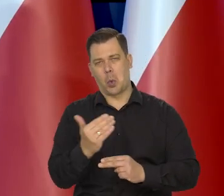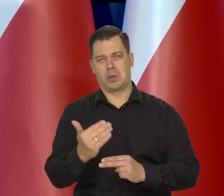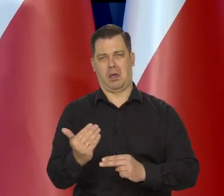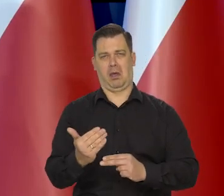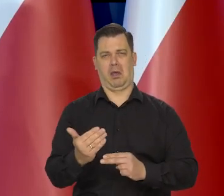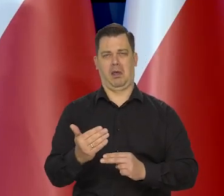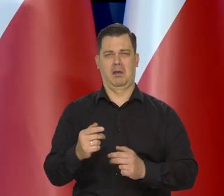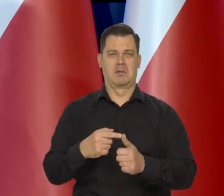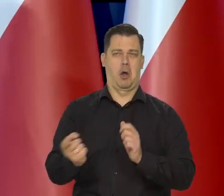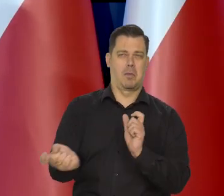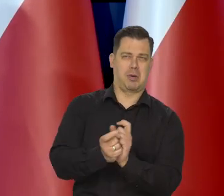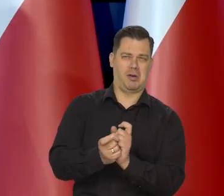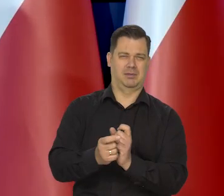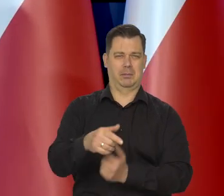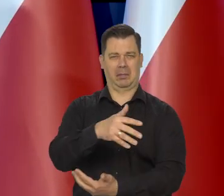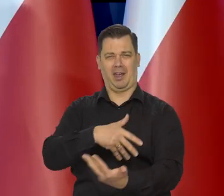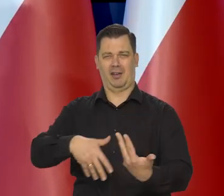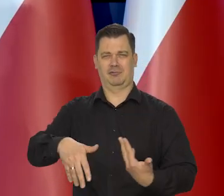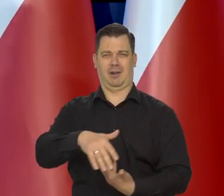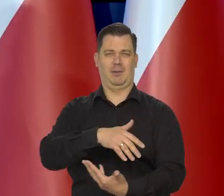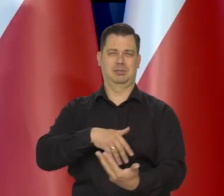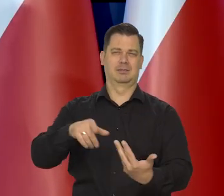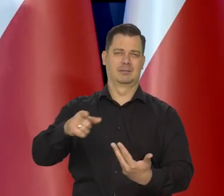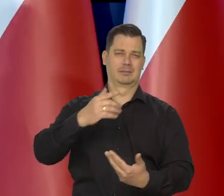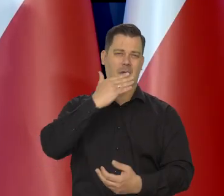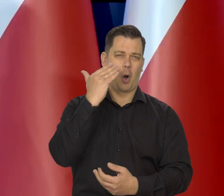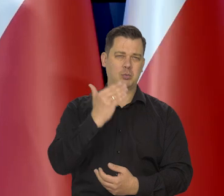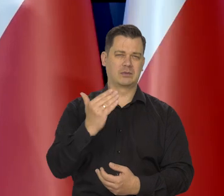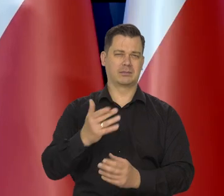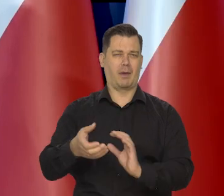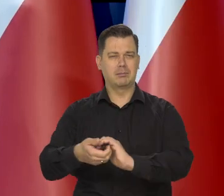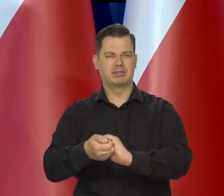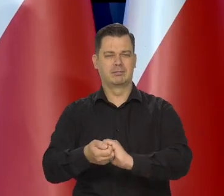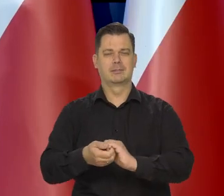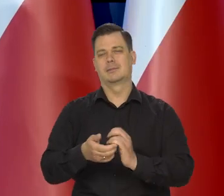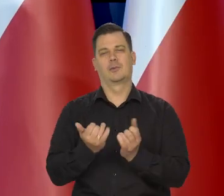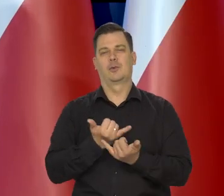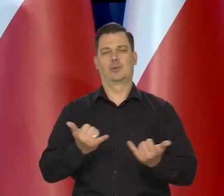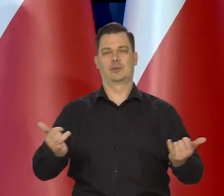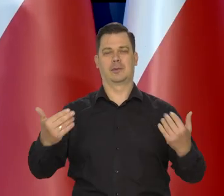w połowie jacyś ludzie z opozycji, ale też często inspirowany rozmaity sposób i tak dalej.